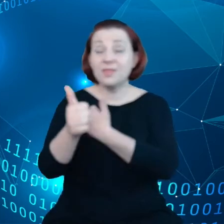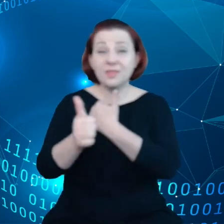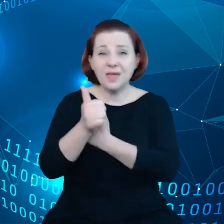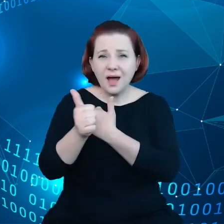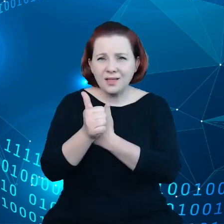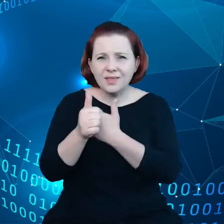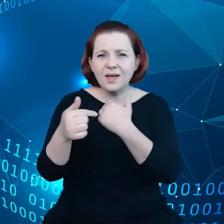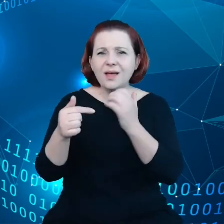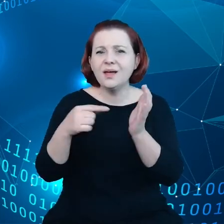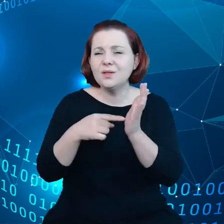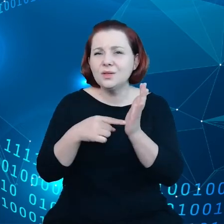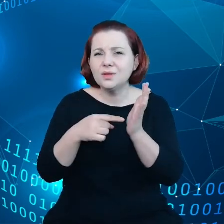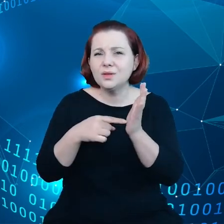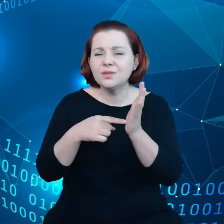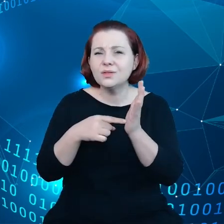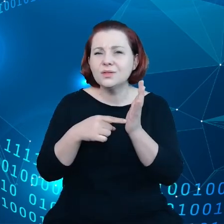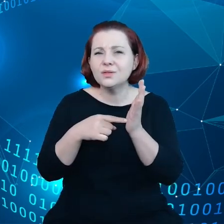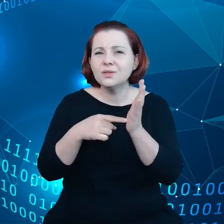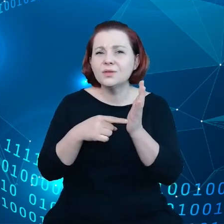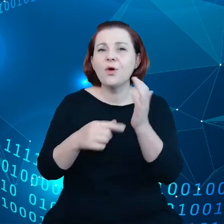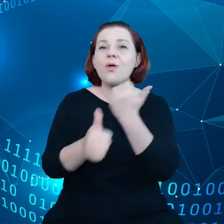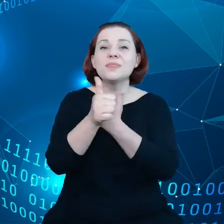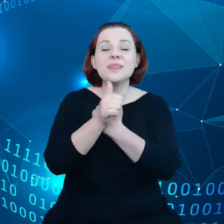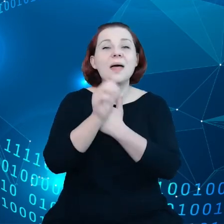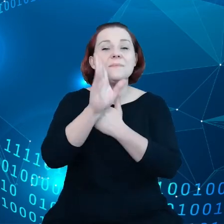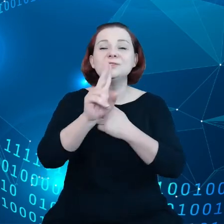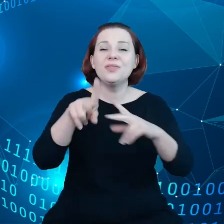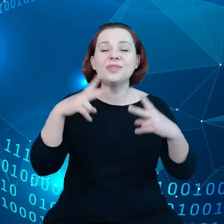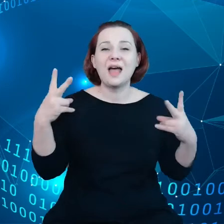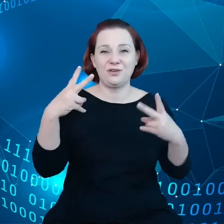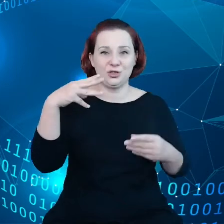najważniejszym zasobem i polityka będzie starała się